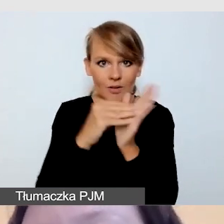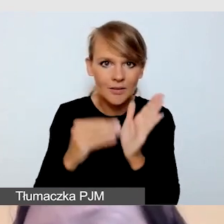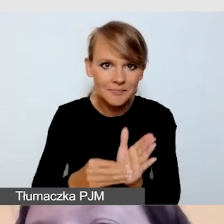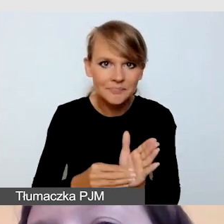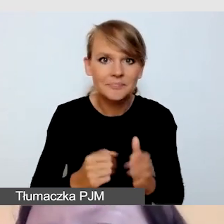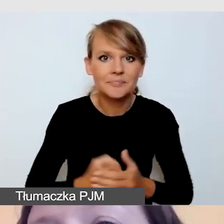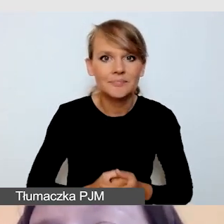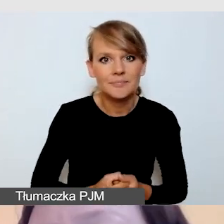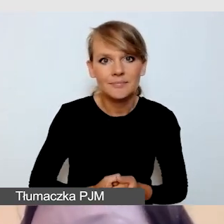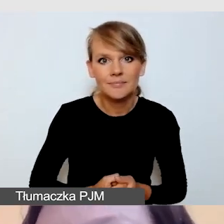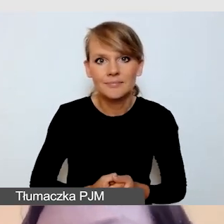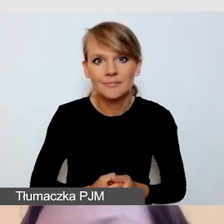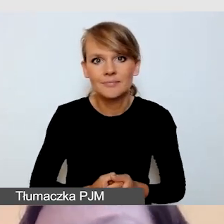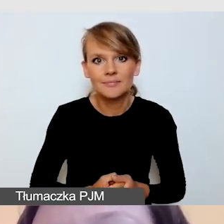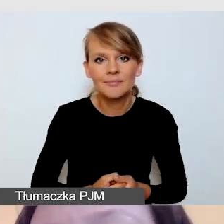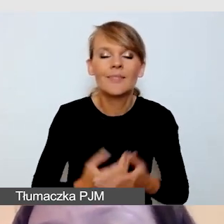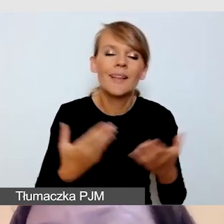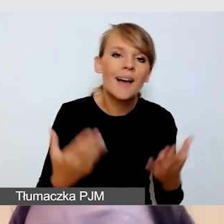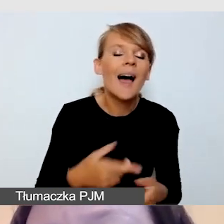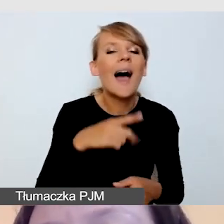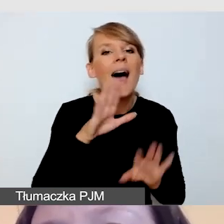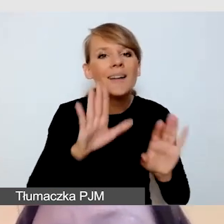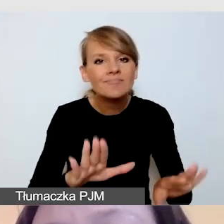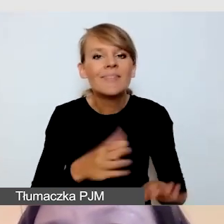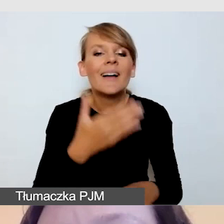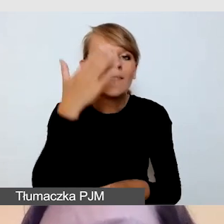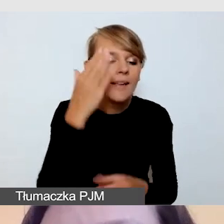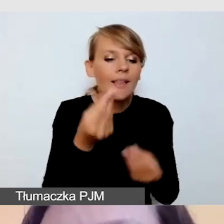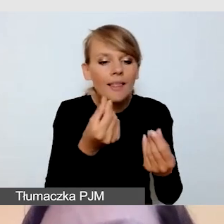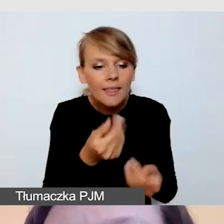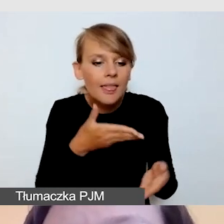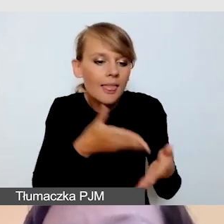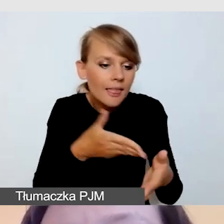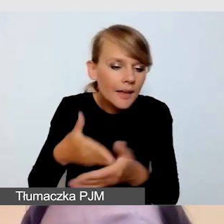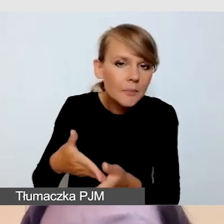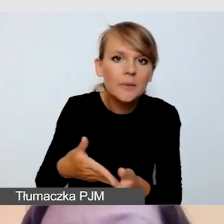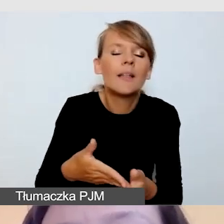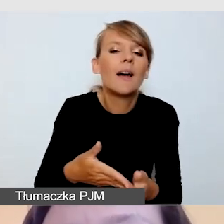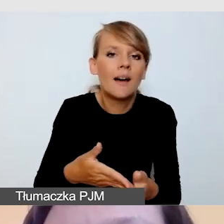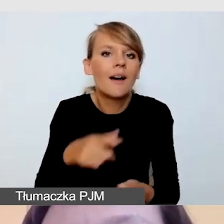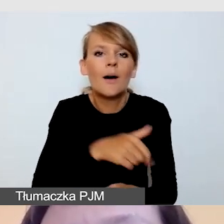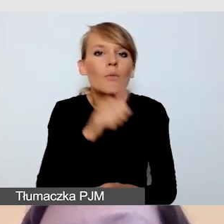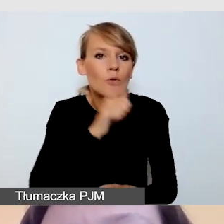że możemy mieć ograniczone środki finansowe i pokazujemy transmisję,